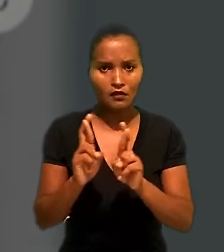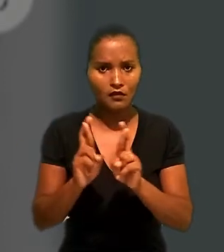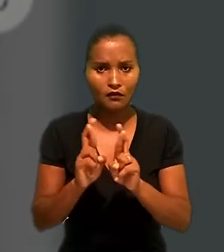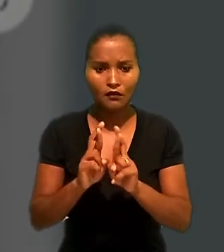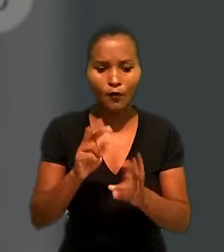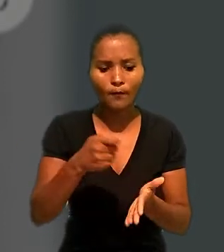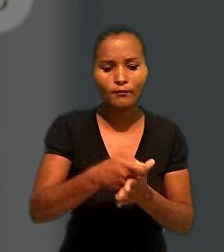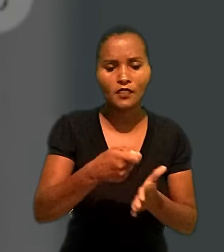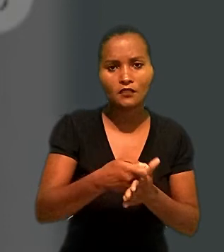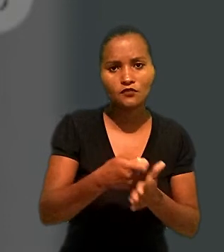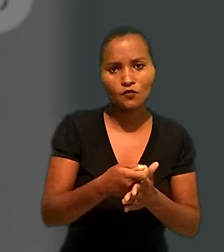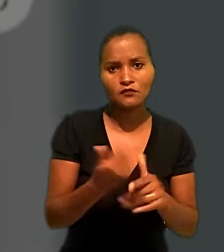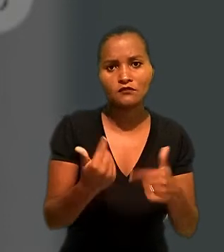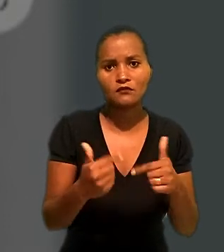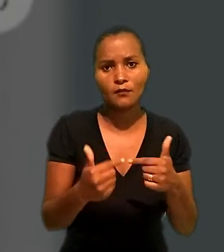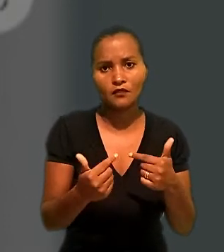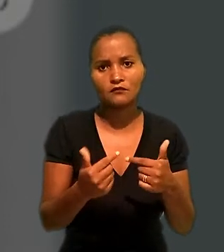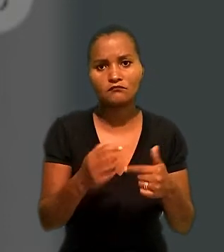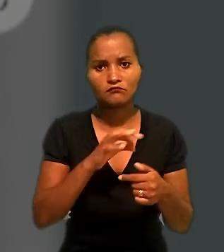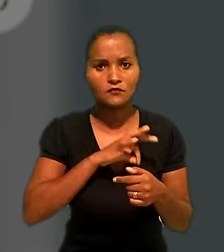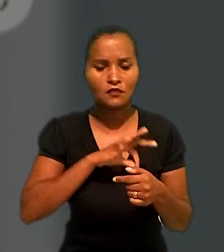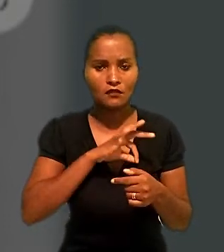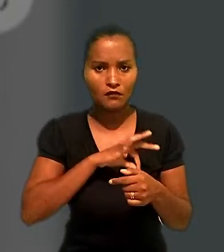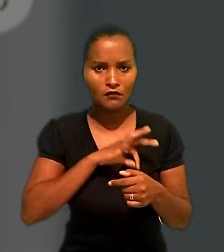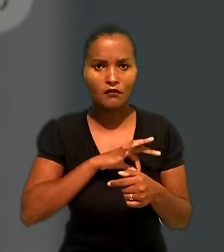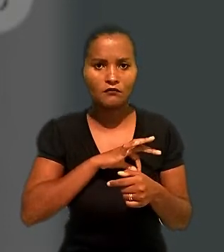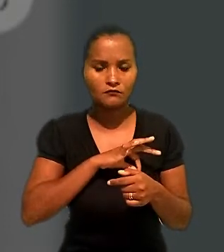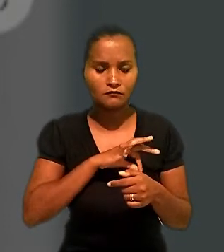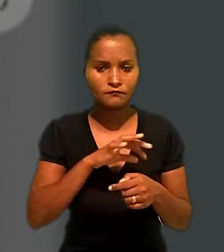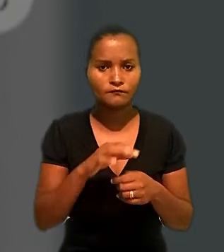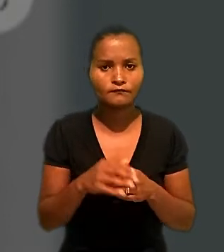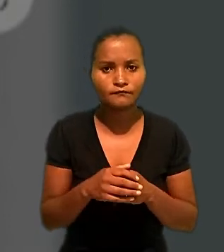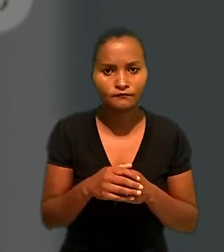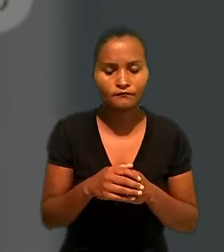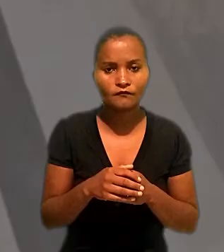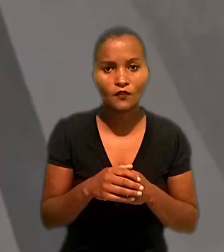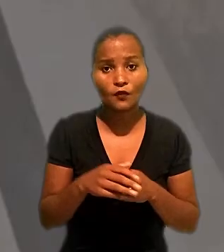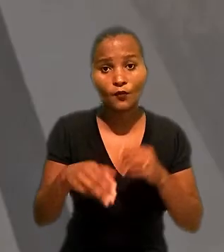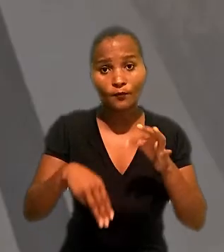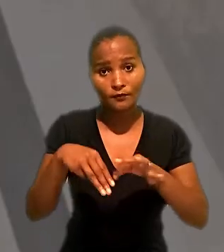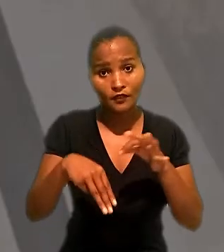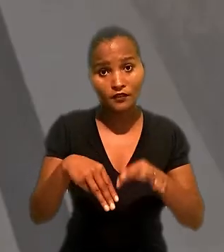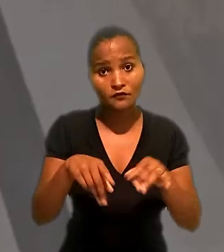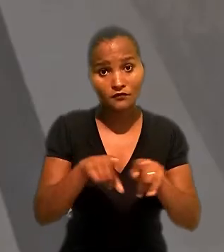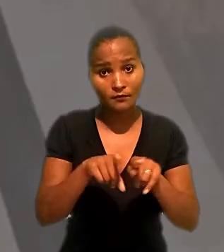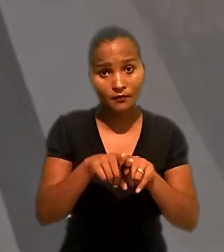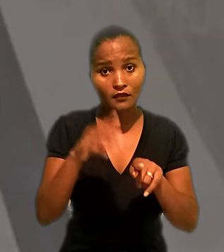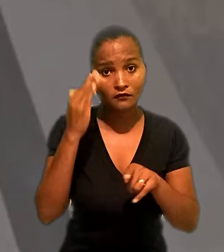a Renner pelas obrigações trabalhistas da fornecedora de mercadorias. O ministro observou